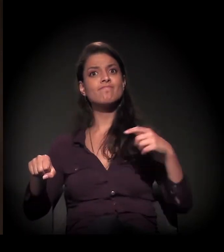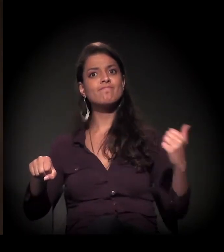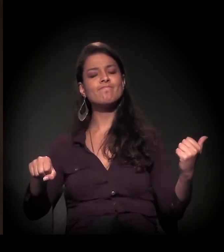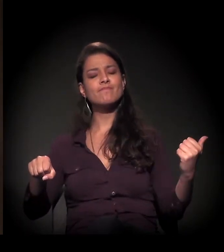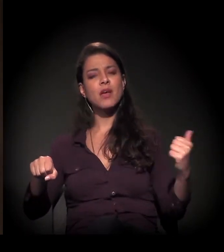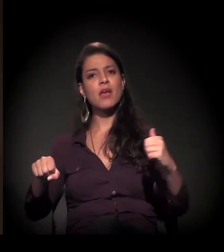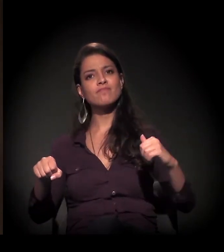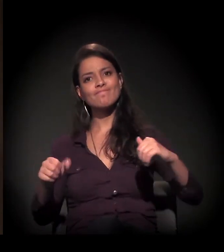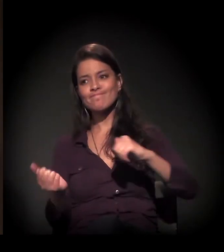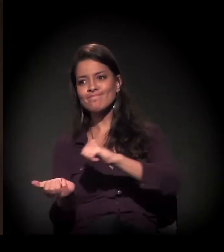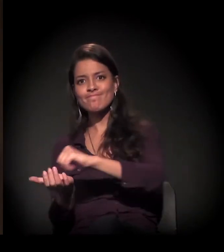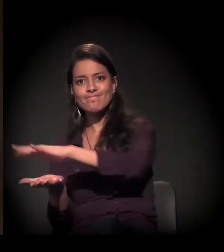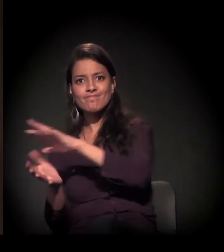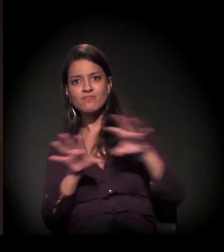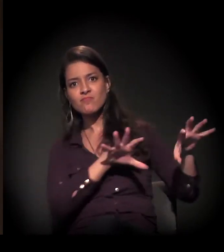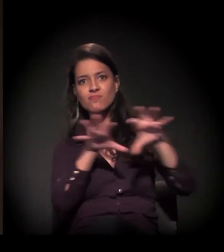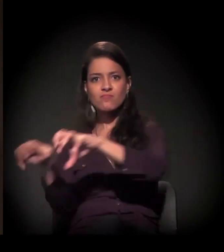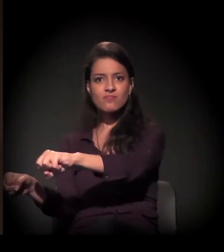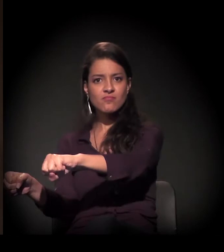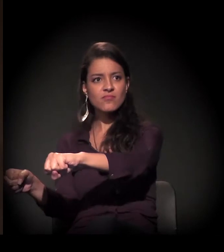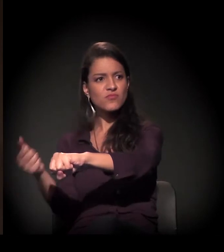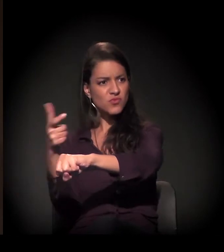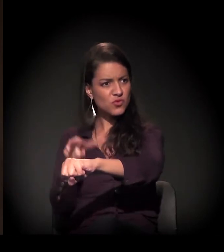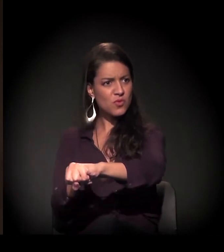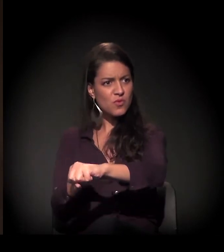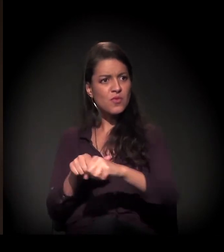Este prédio também está muito perto...